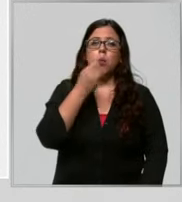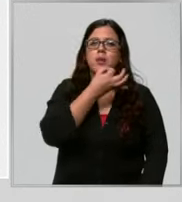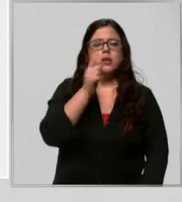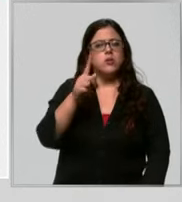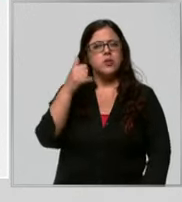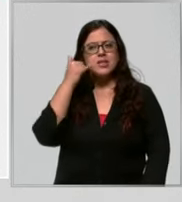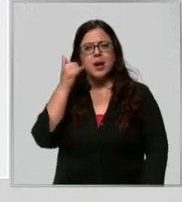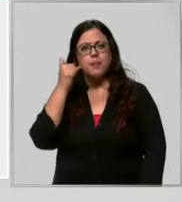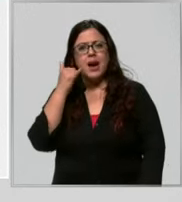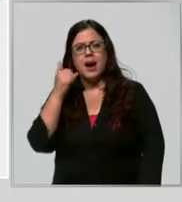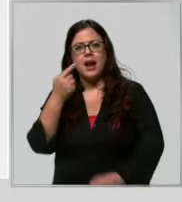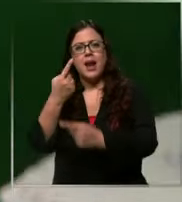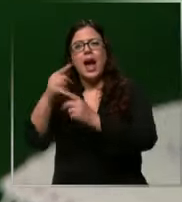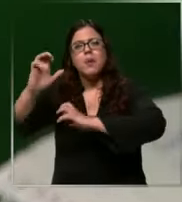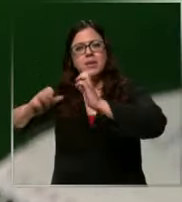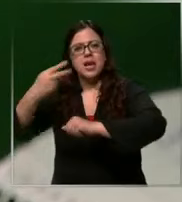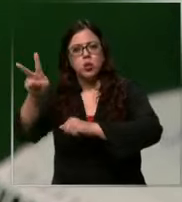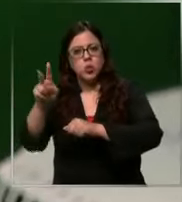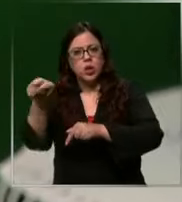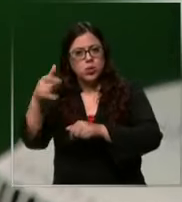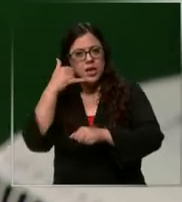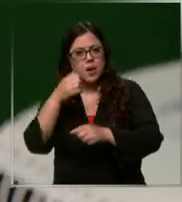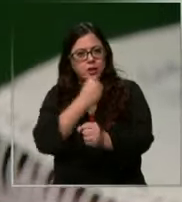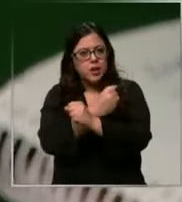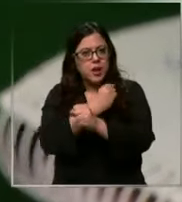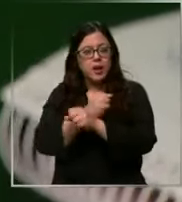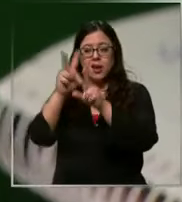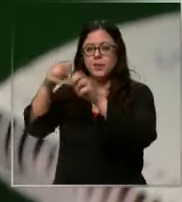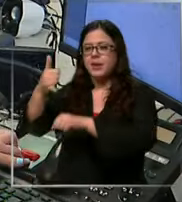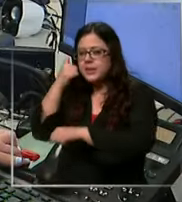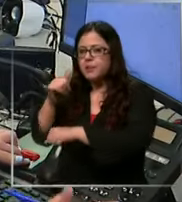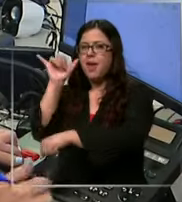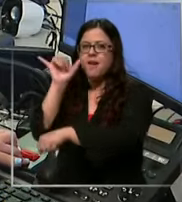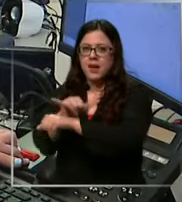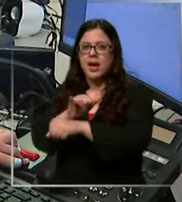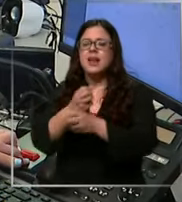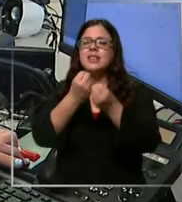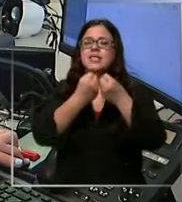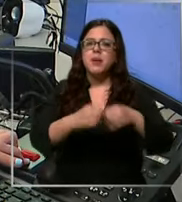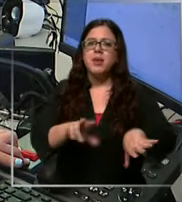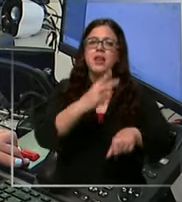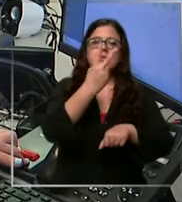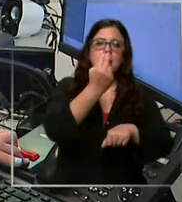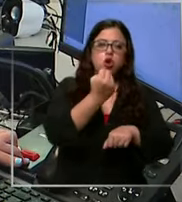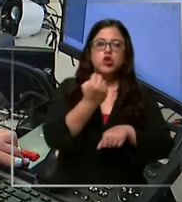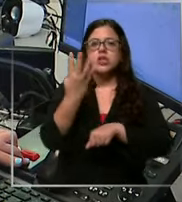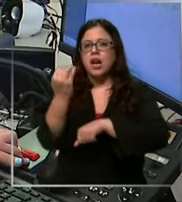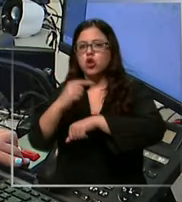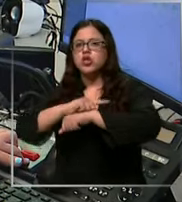llamando carabinero en cada falsa llamada se pierden de 12 a 14 segundos tiempo que